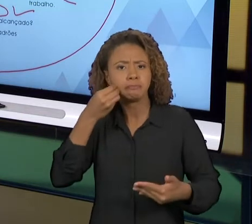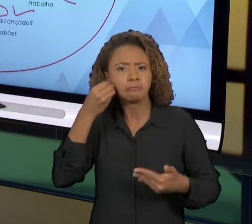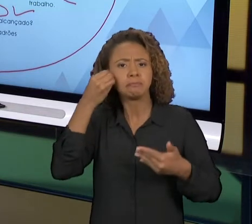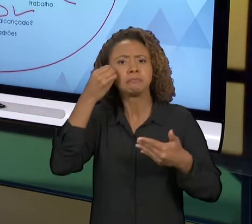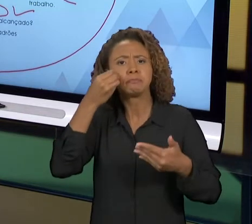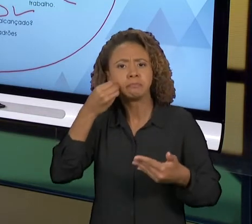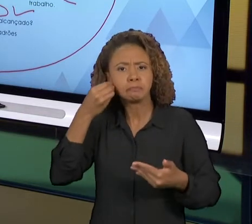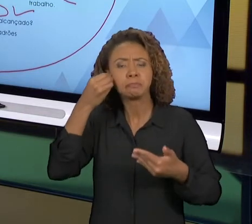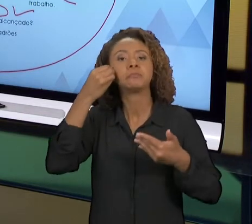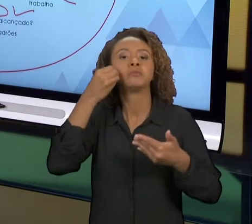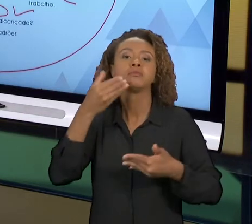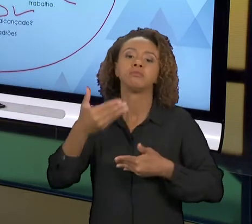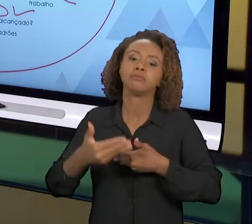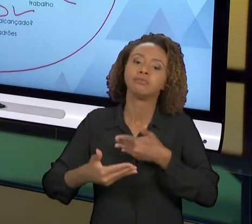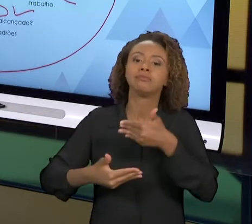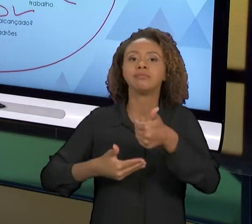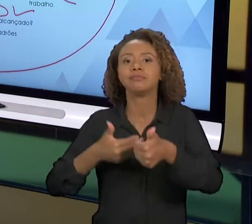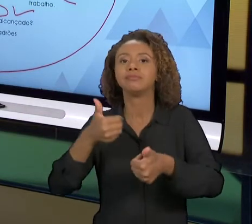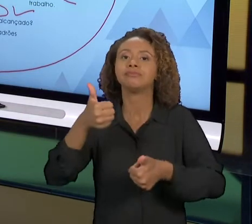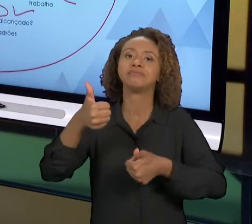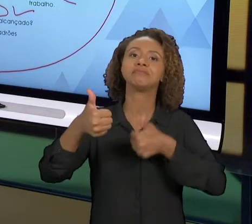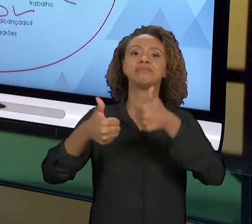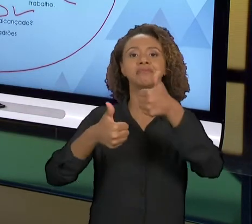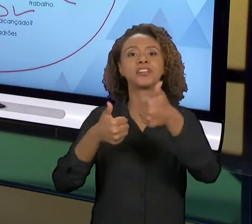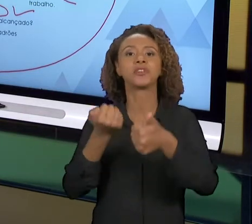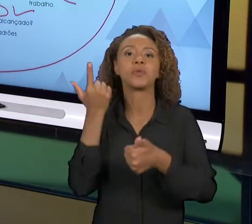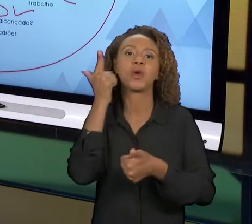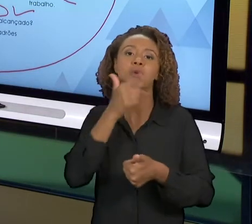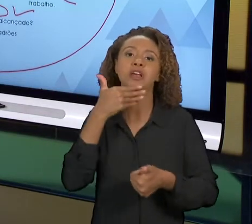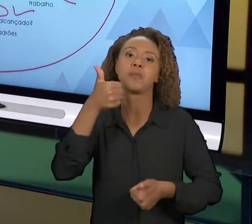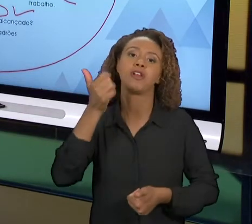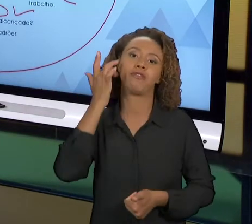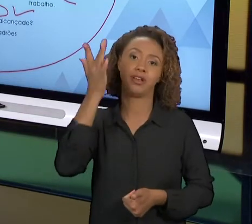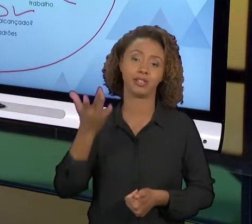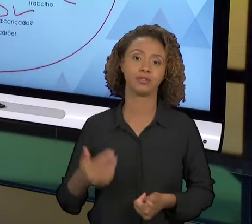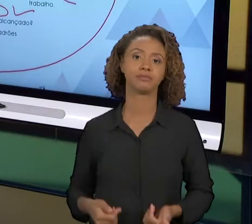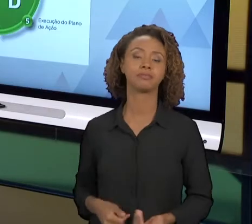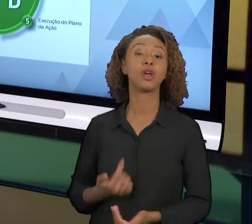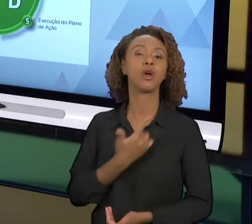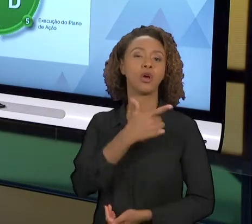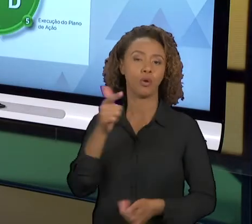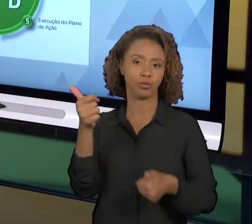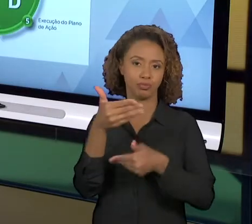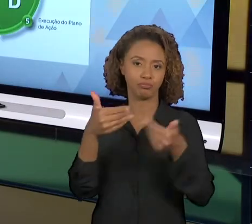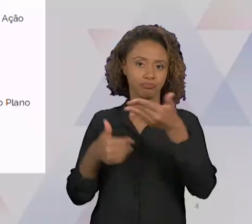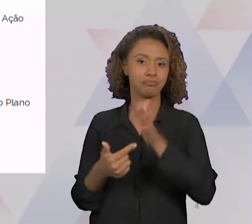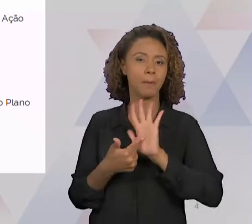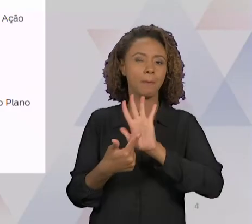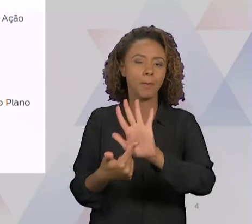E AS MELHORIAS SAÍRAM COM MAIS FACILIDADE. AQUI EU TENHO UM OUTRO SLIDE DETALHANDO UM POUCO